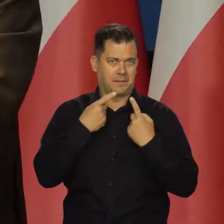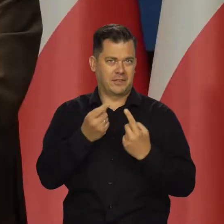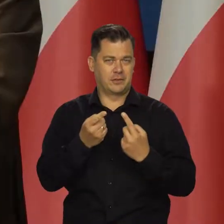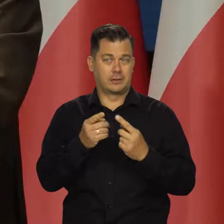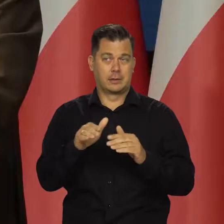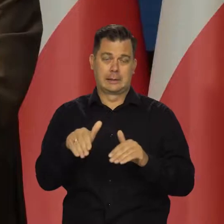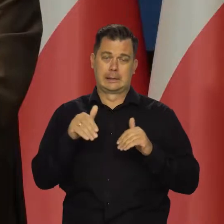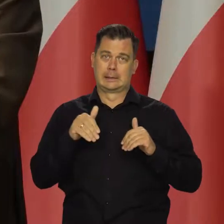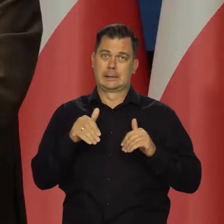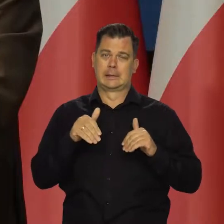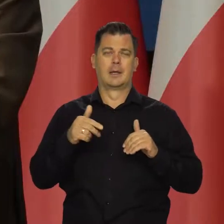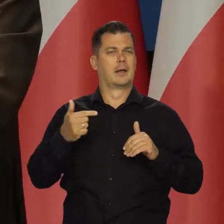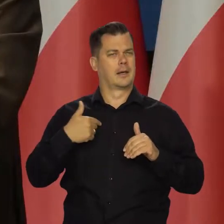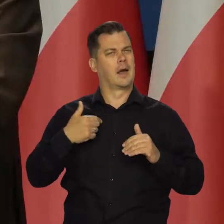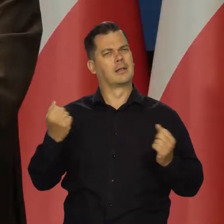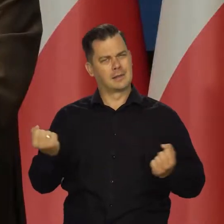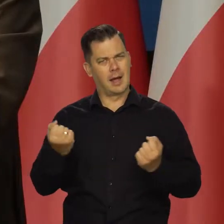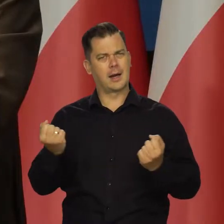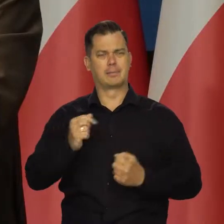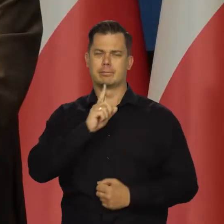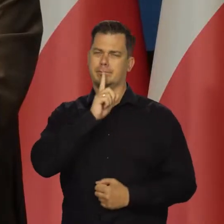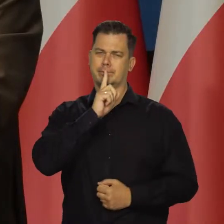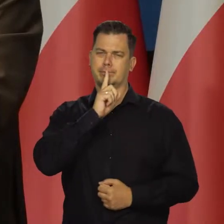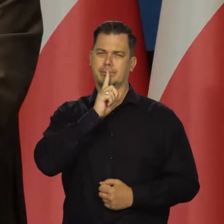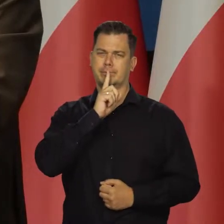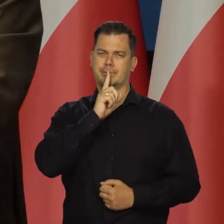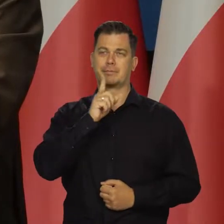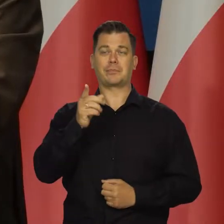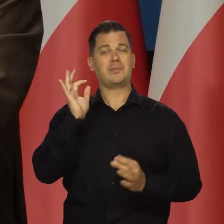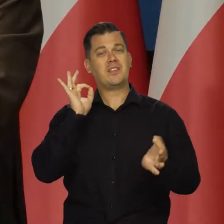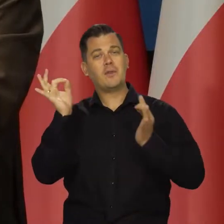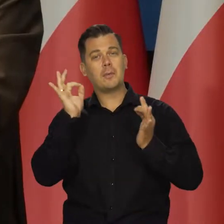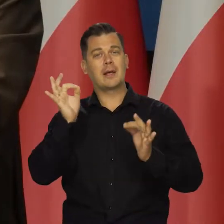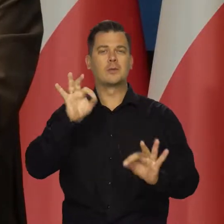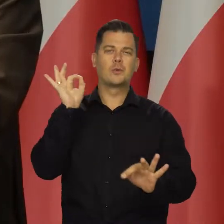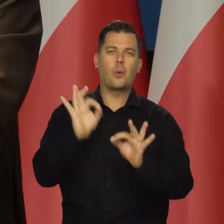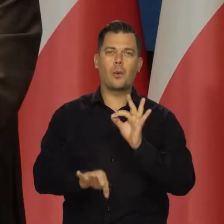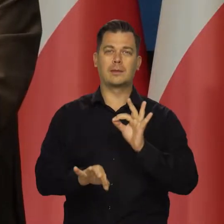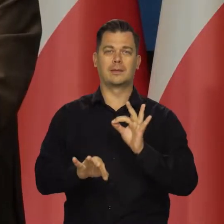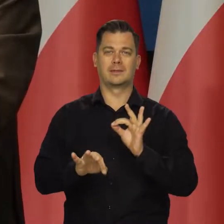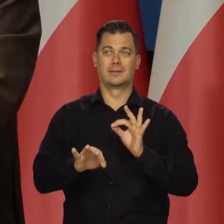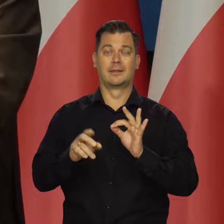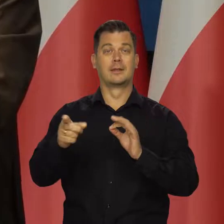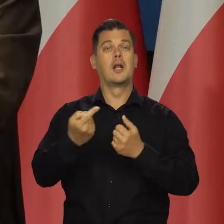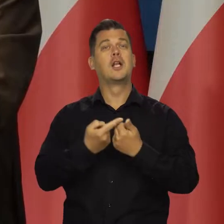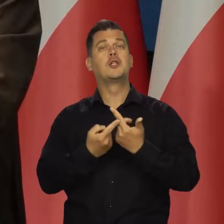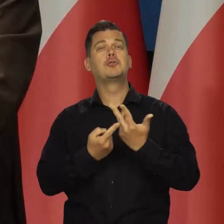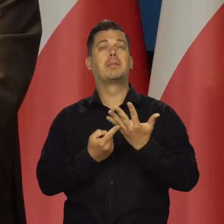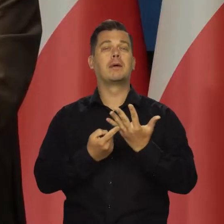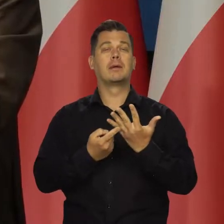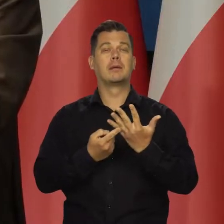I dzisiaj starannie będę unikał danych i przewidywań liczbowych, cyfrowych,